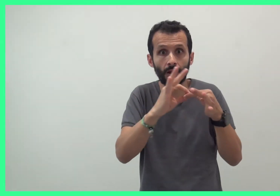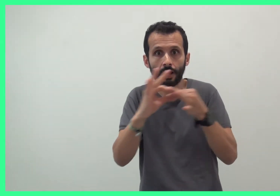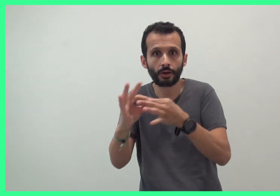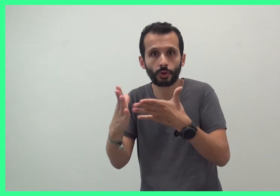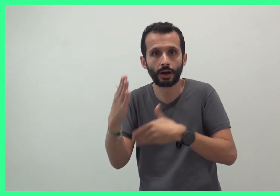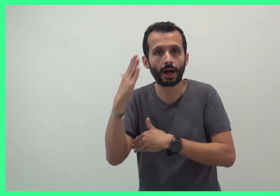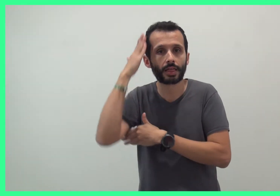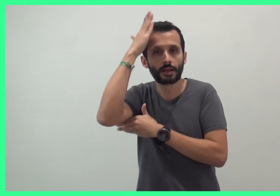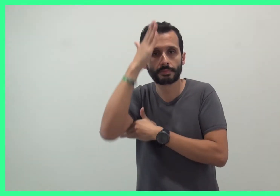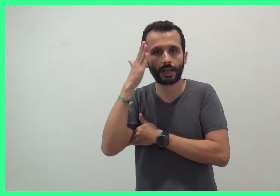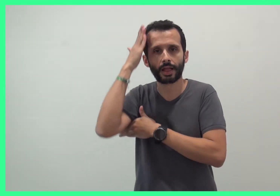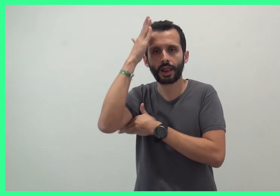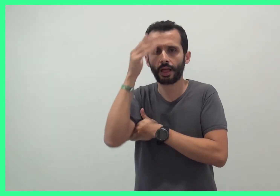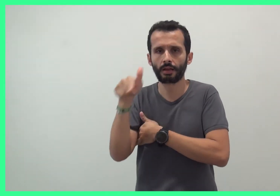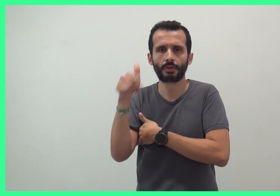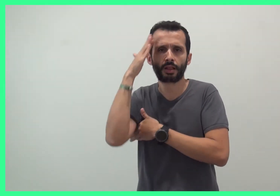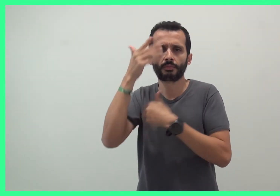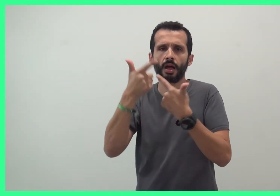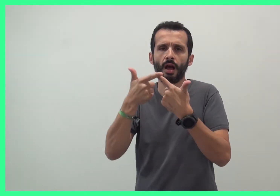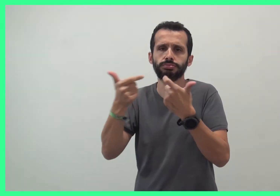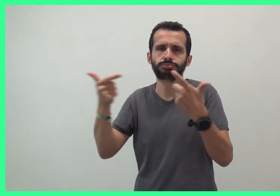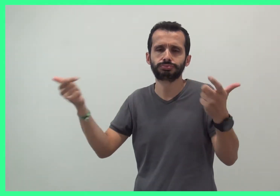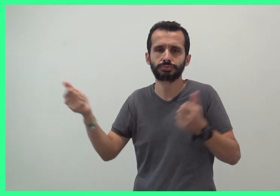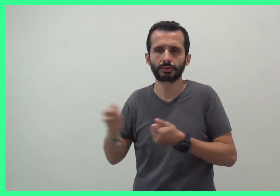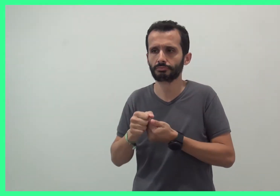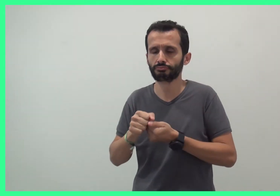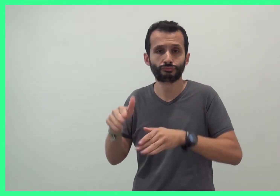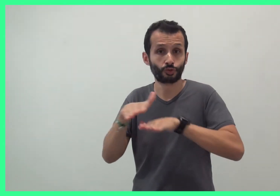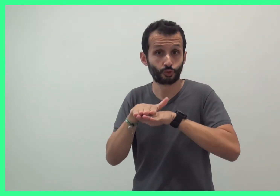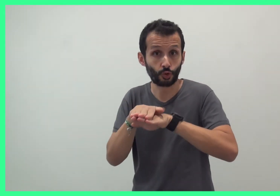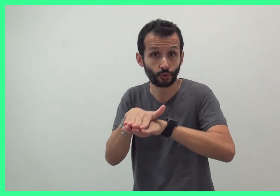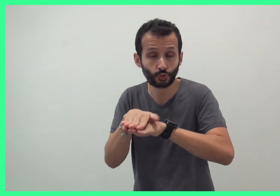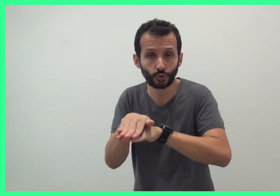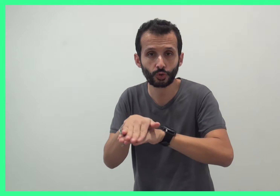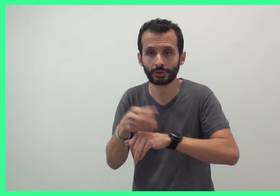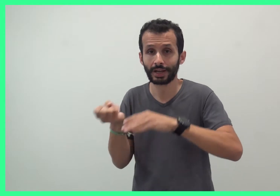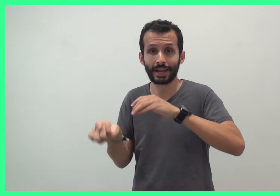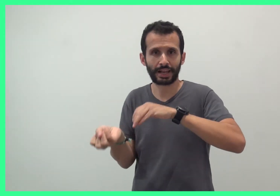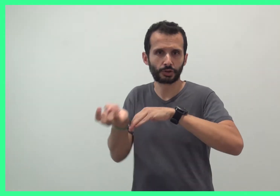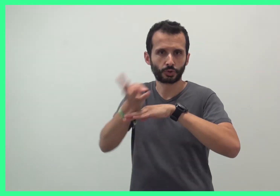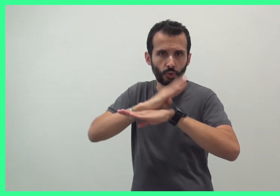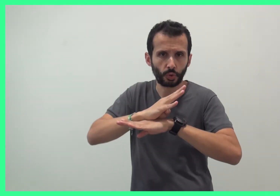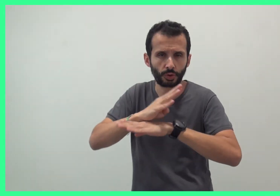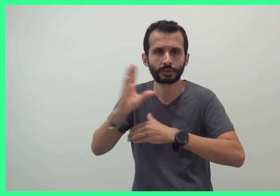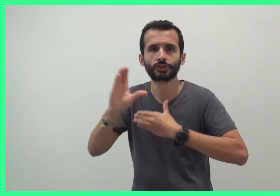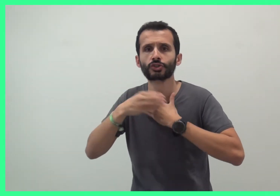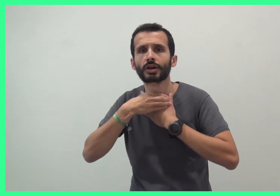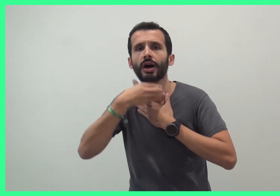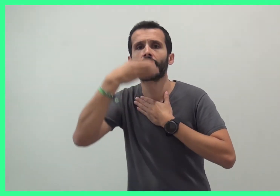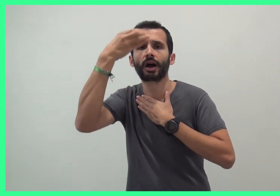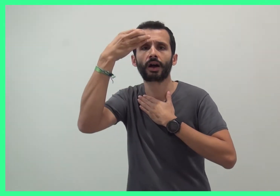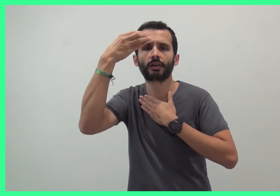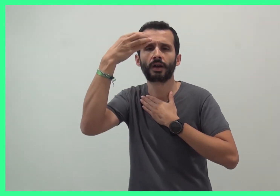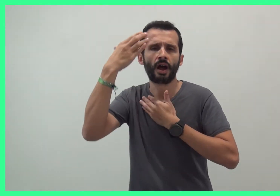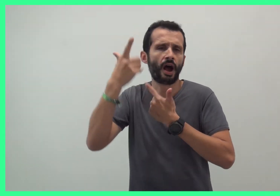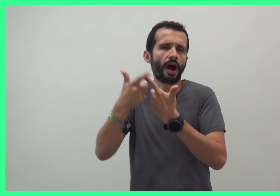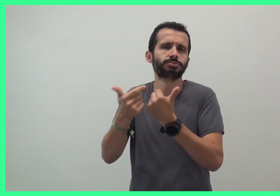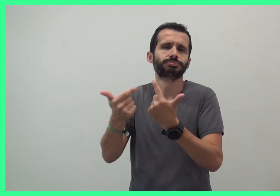autour des animaux par exemple : la tortue, le hérisson, la girafle,...